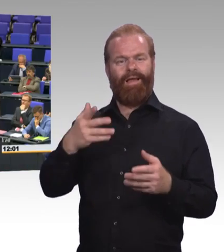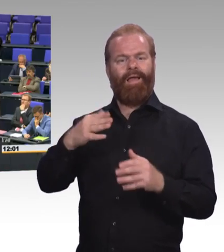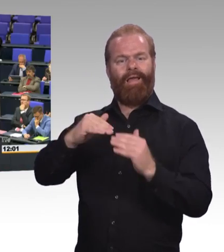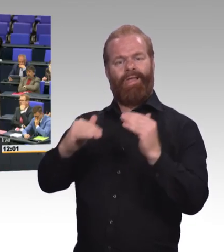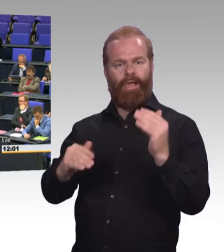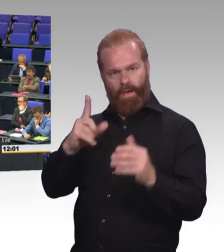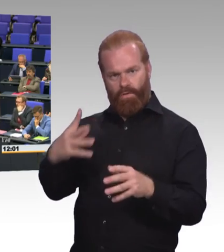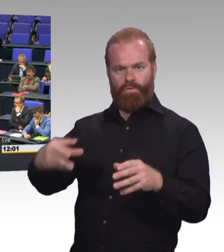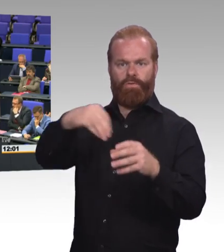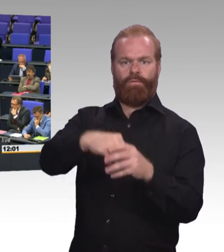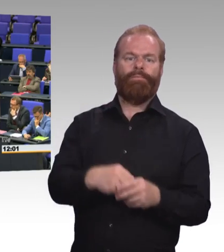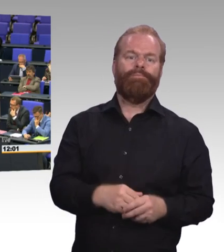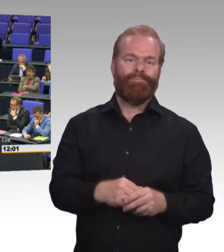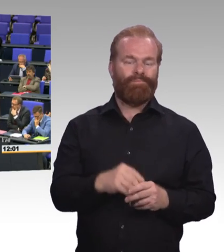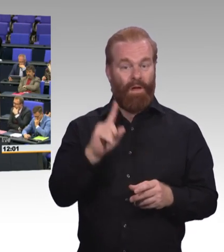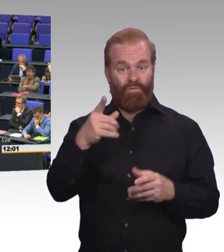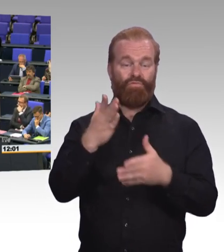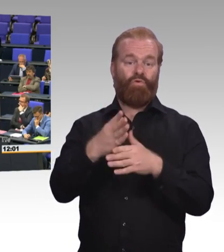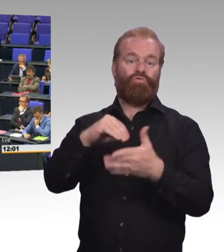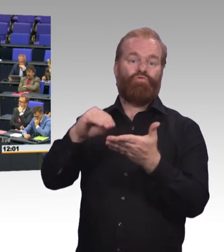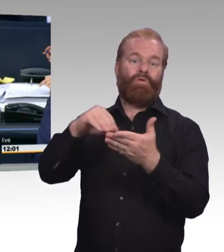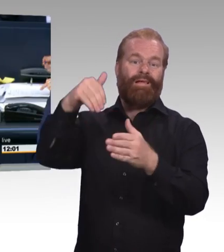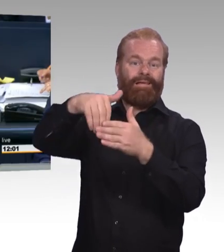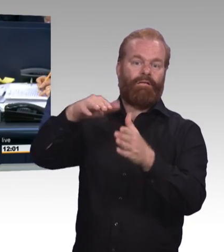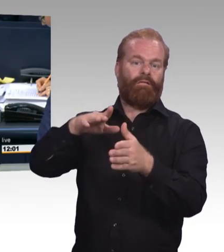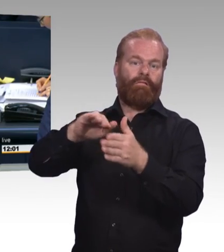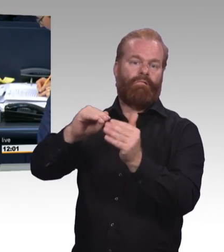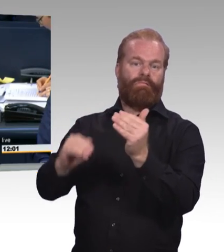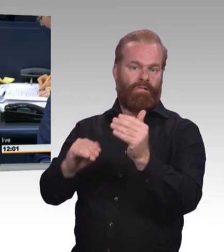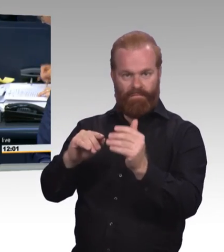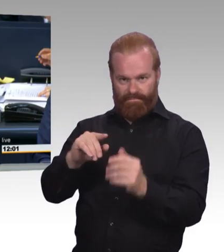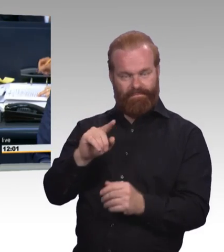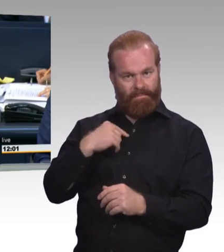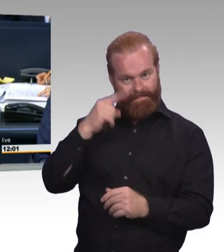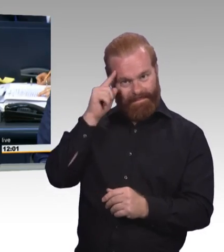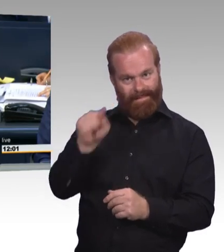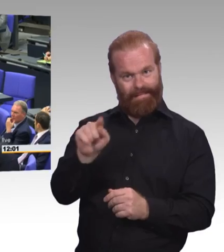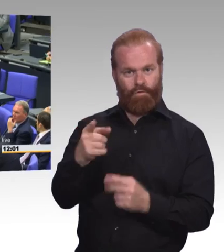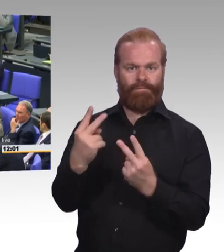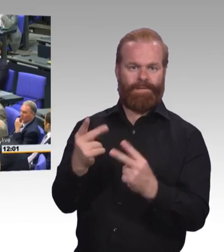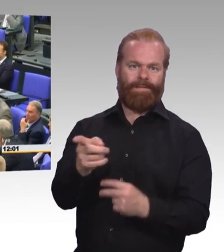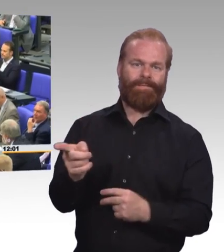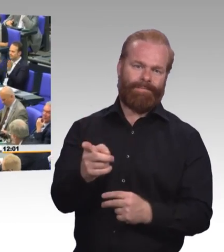(Beifall) (Präsidium) Vielen Dank! Nächste Rednerin ist die Kollegin Beate Walter-Rosenheimer, Bündnis 90/Die Grünen.